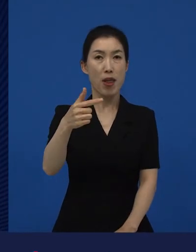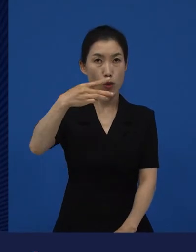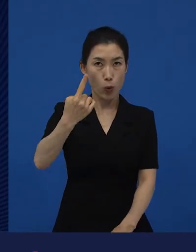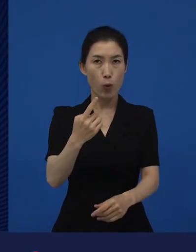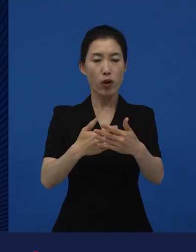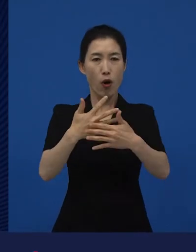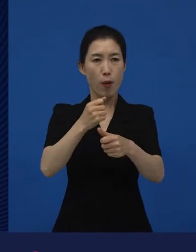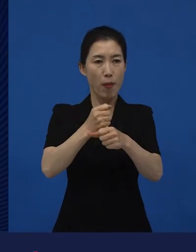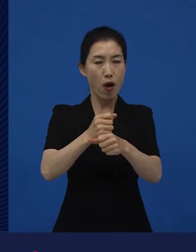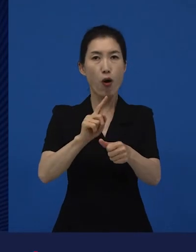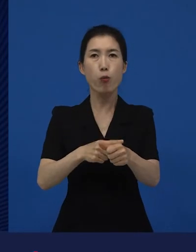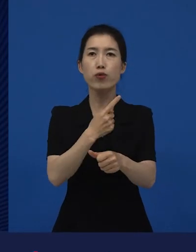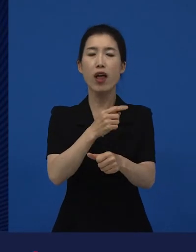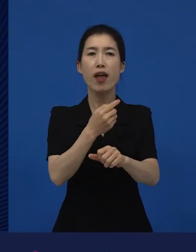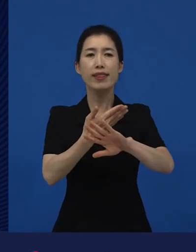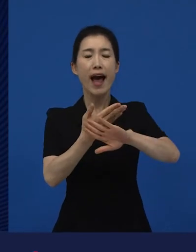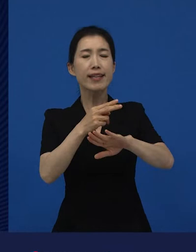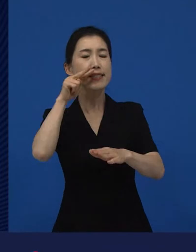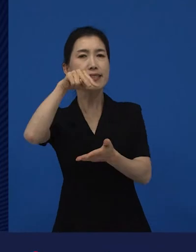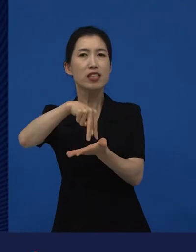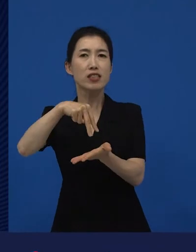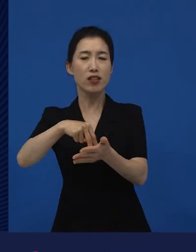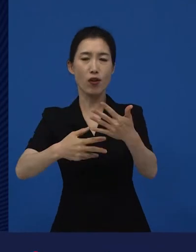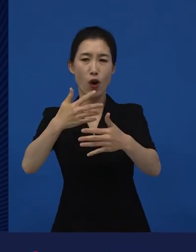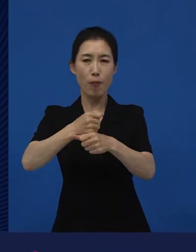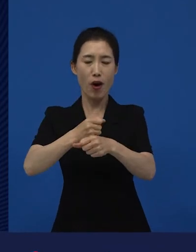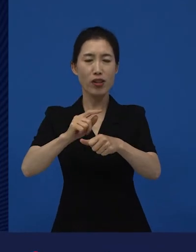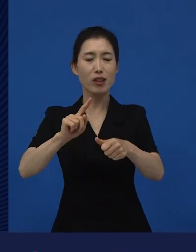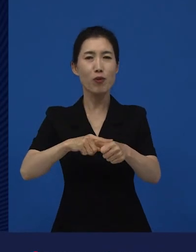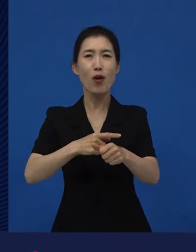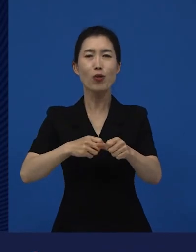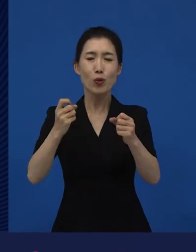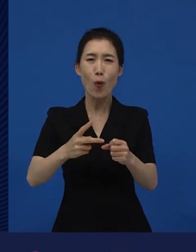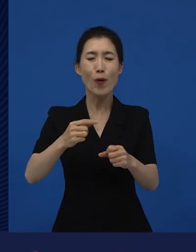큰 상업적 성공을 거두는 영화를 만들기도 하는데요.